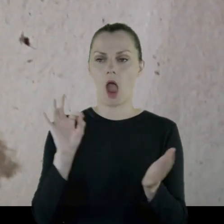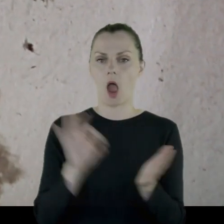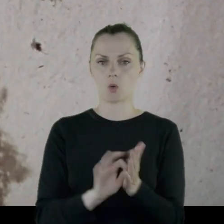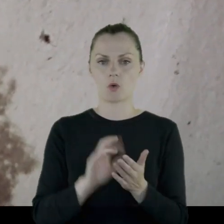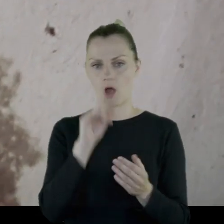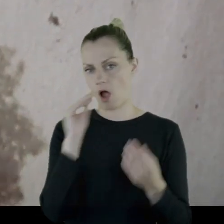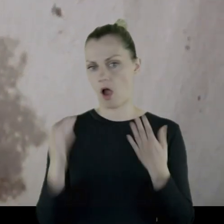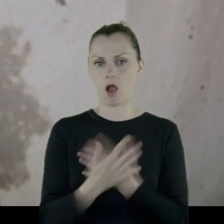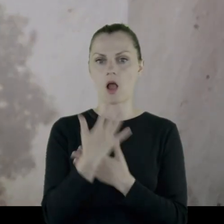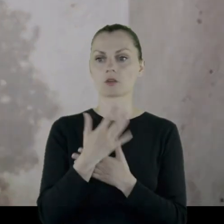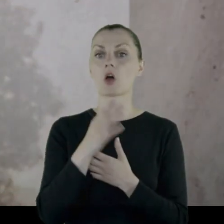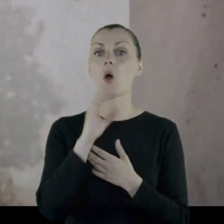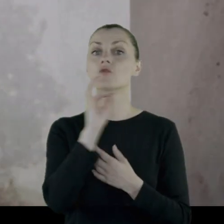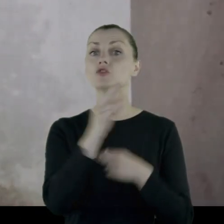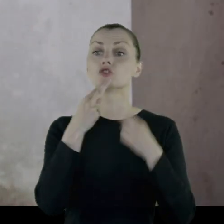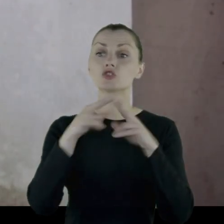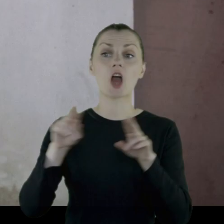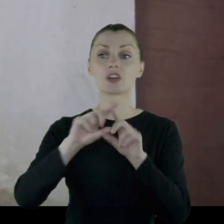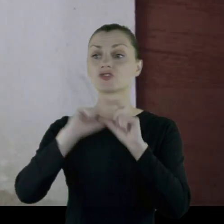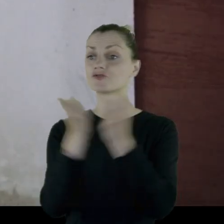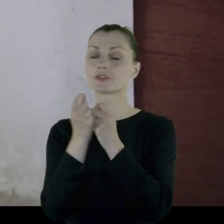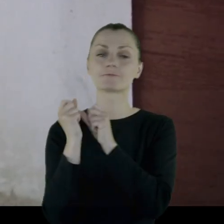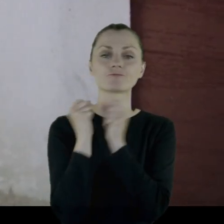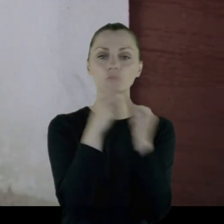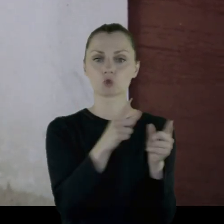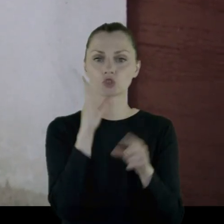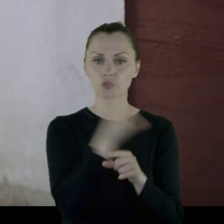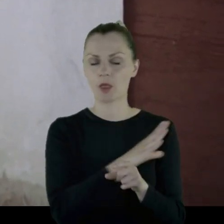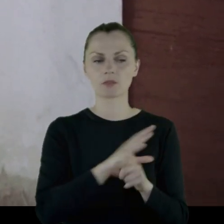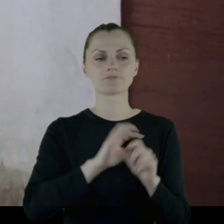Okazało się, że wszystkie rzeczy są wyrzucone na śmietnik: